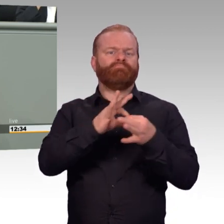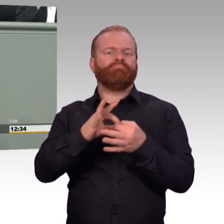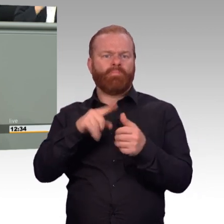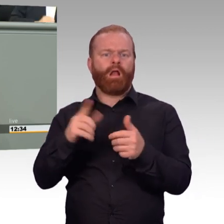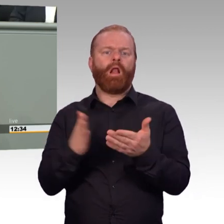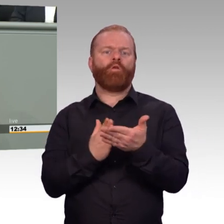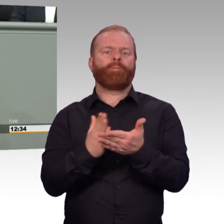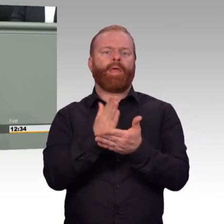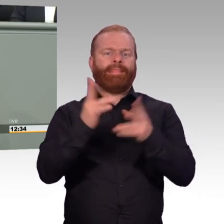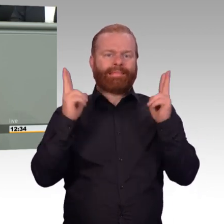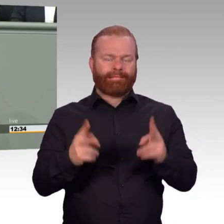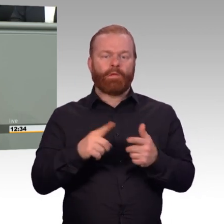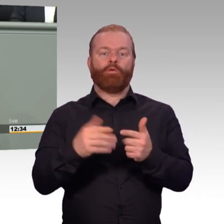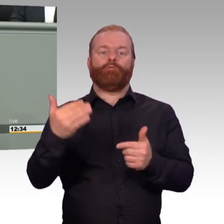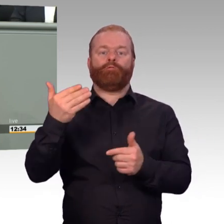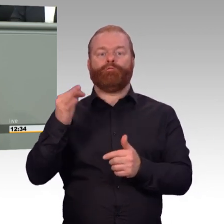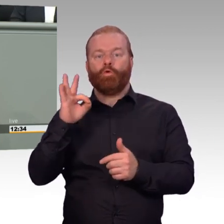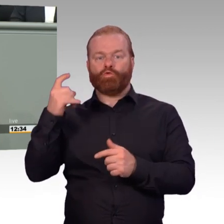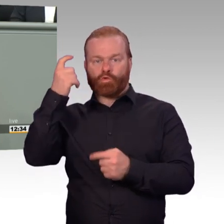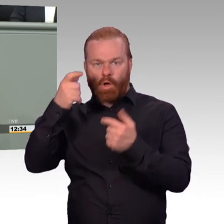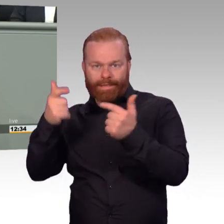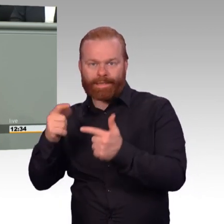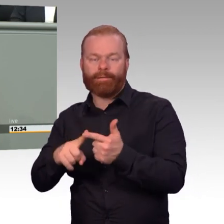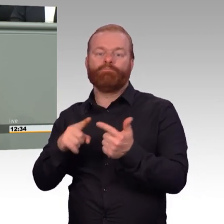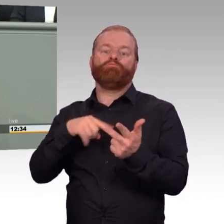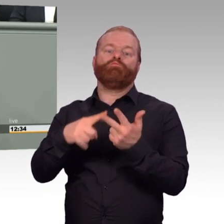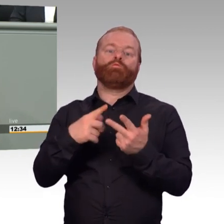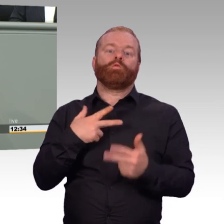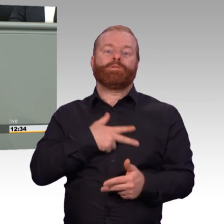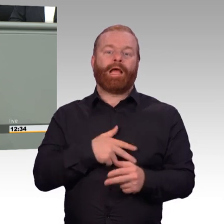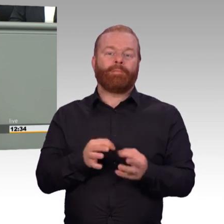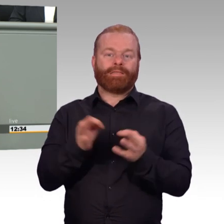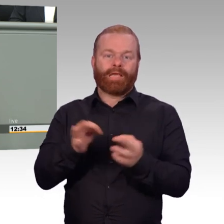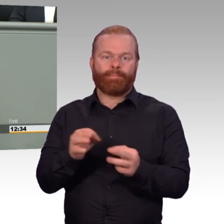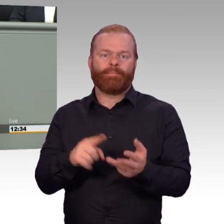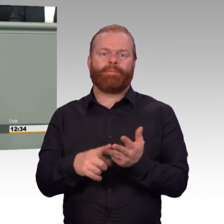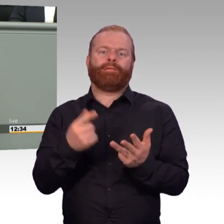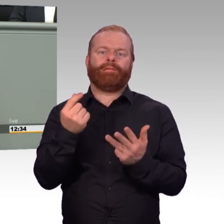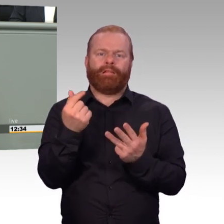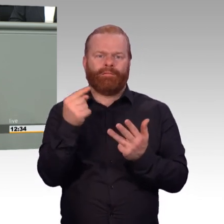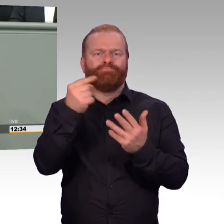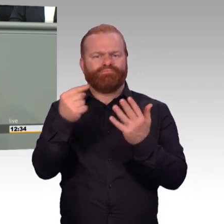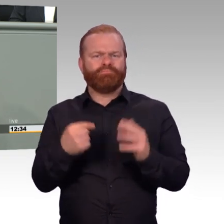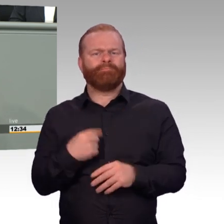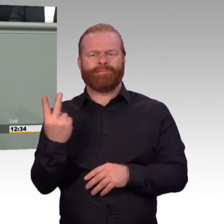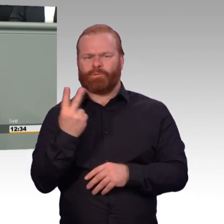zivilen Bediensteten durch Gesellschaft und Staat. Dort hat Deutschland viel Nachholbedarf,